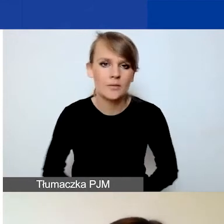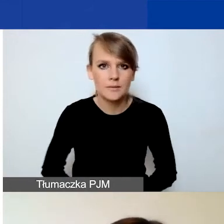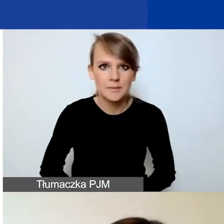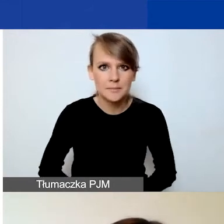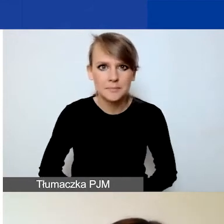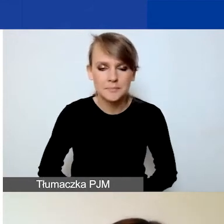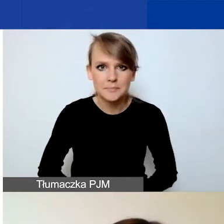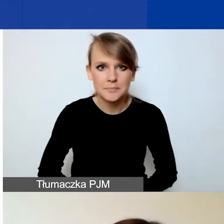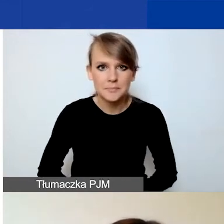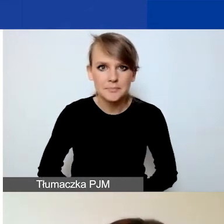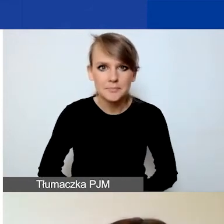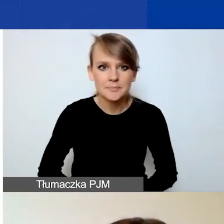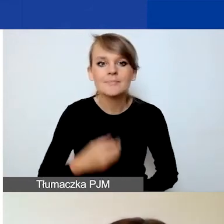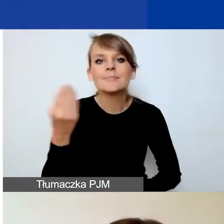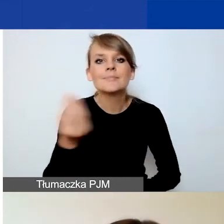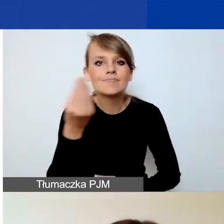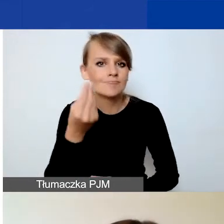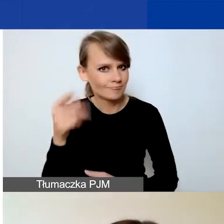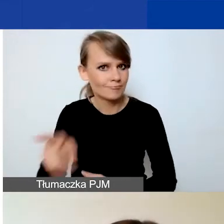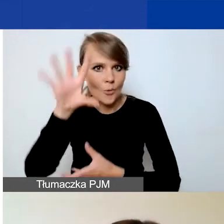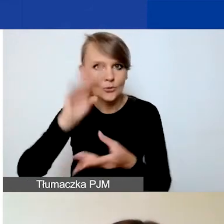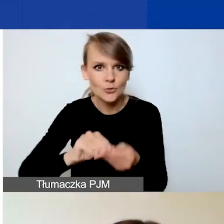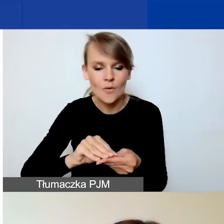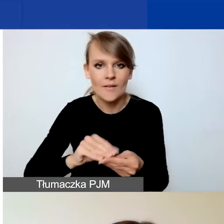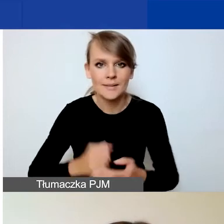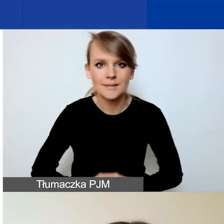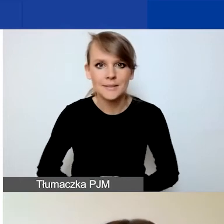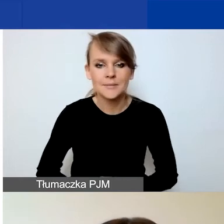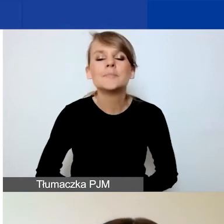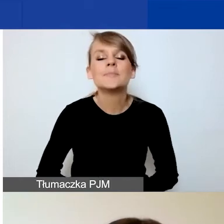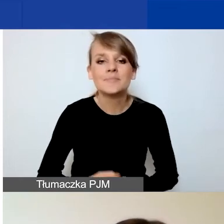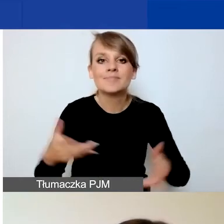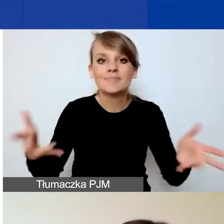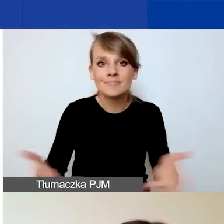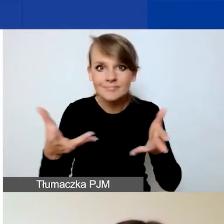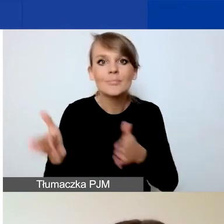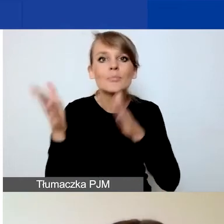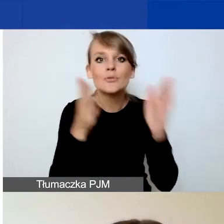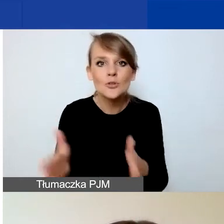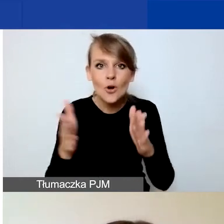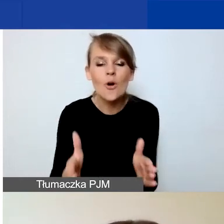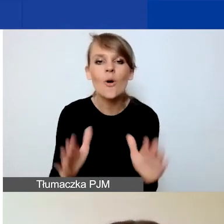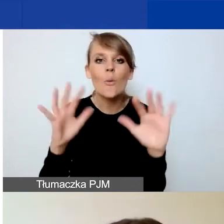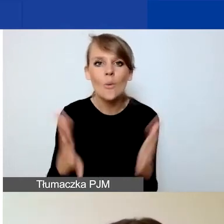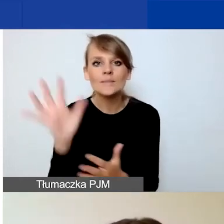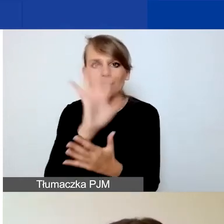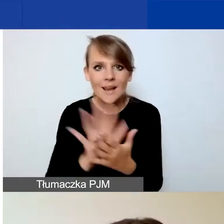Jeśli chodzi jeszcze o takie podsumowanie, to zachęcamy do przygotowania streszczenia projektu na samym końcu,